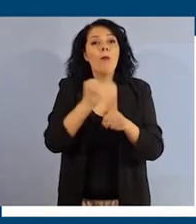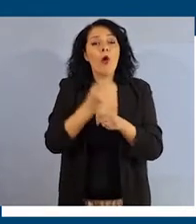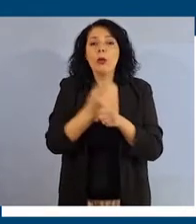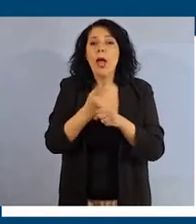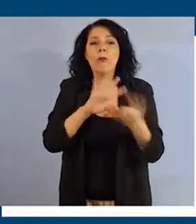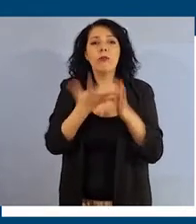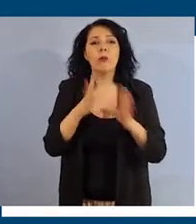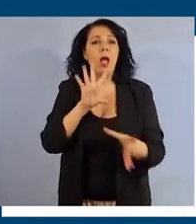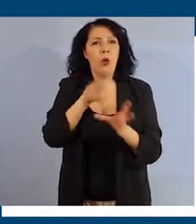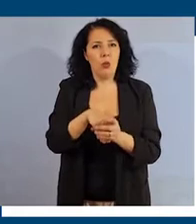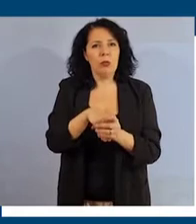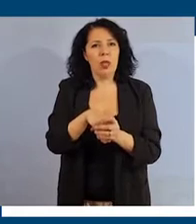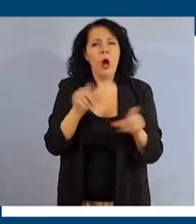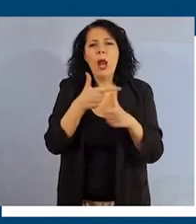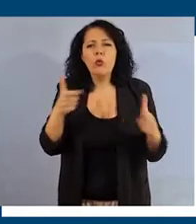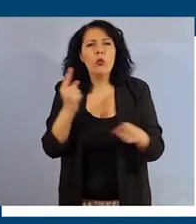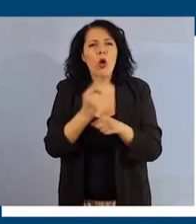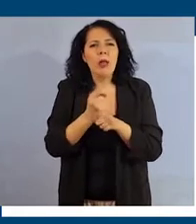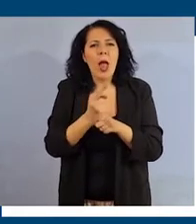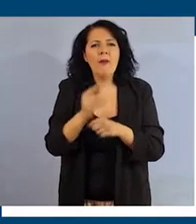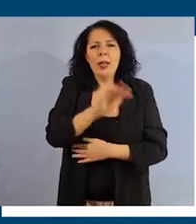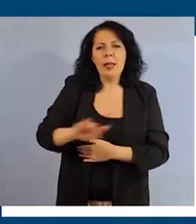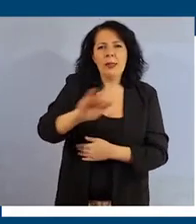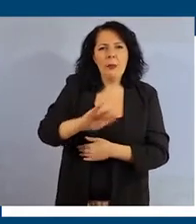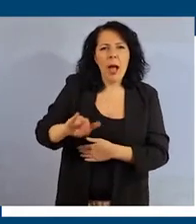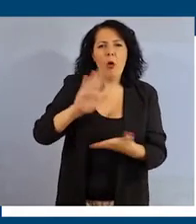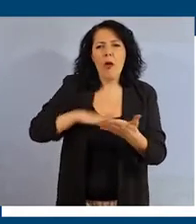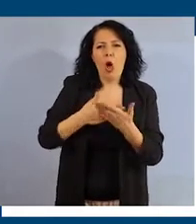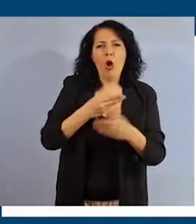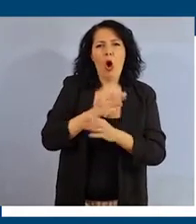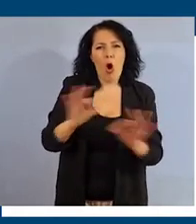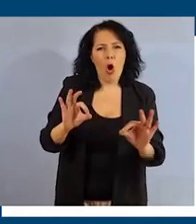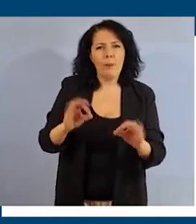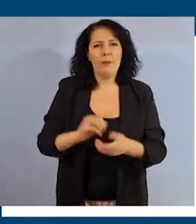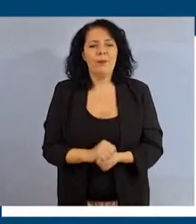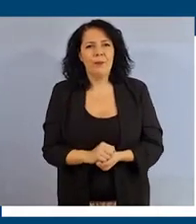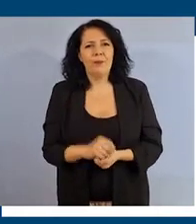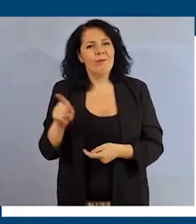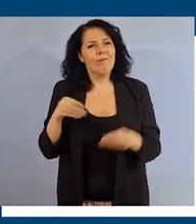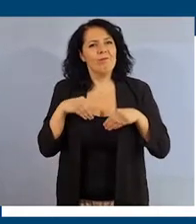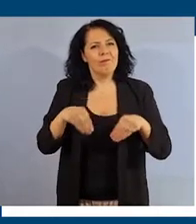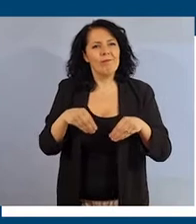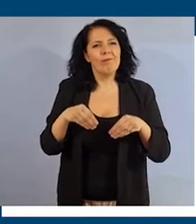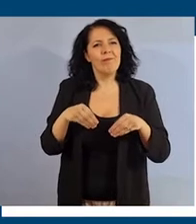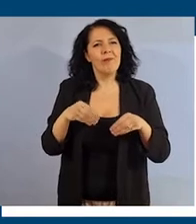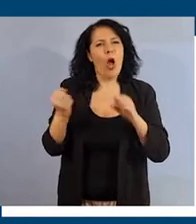in cui nessuno debba sentirsi discriminato e non valorizzato. Fai la tua parte per combattere le disuguaglianze.